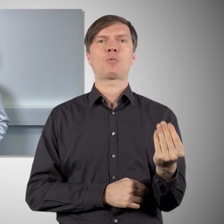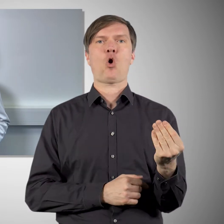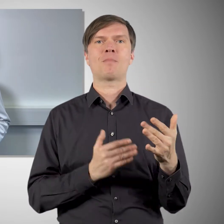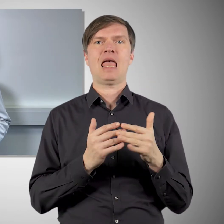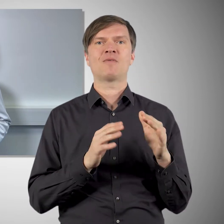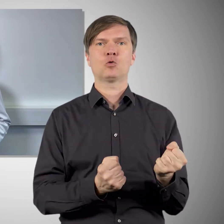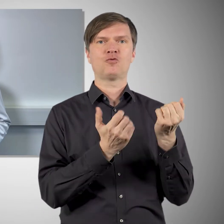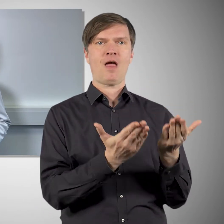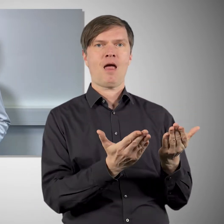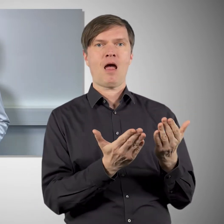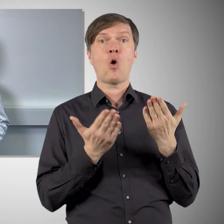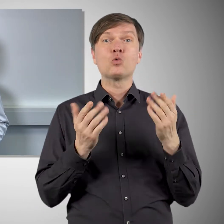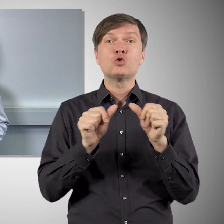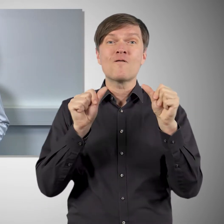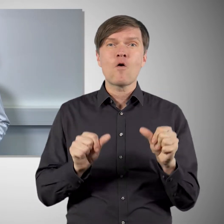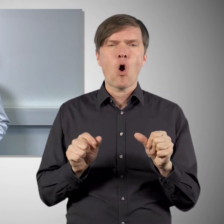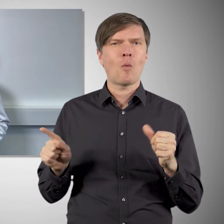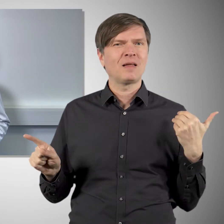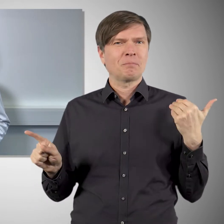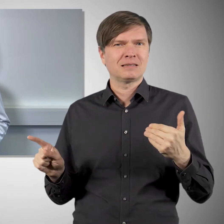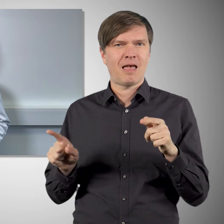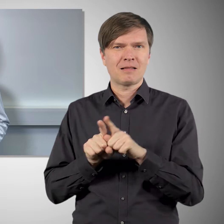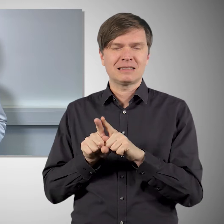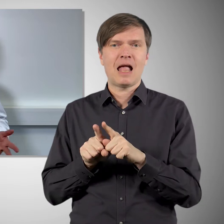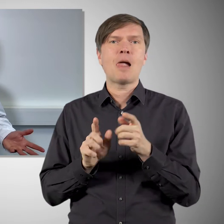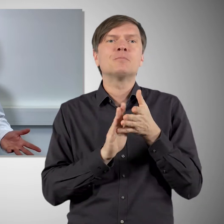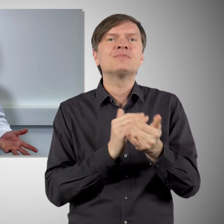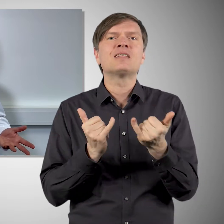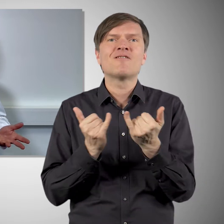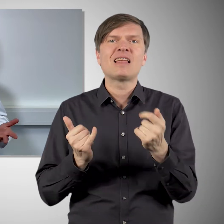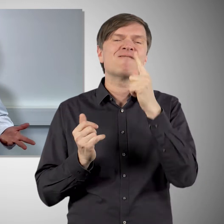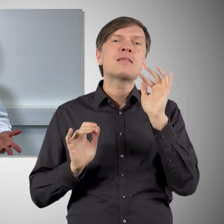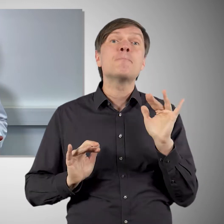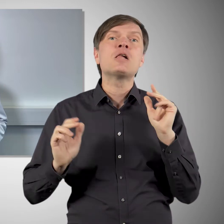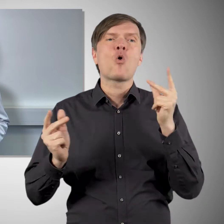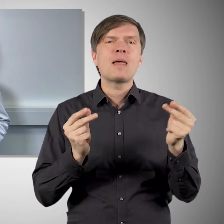Und solche seltenen Nebenwirkungen, ähnlich wie bei den anderen Impfstoffen, würden wir erst sehen,